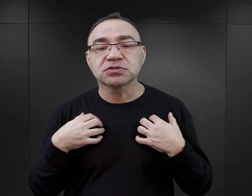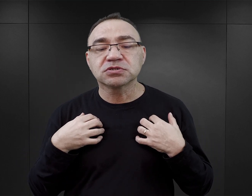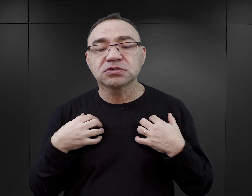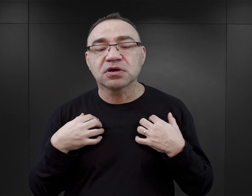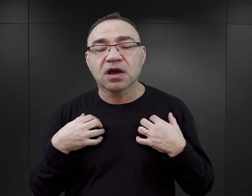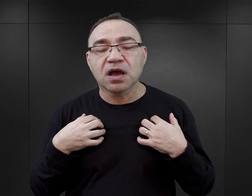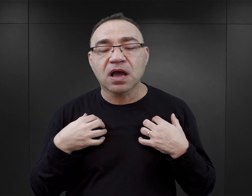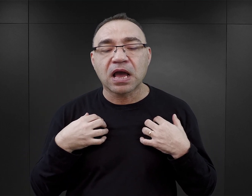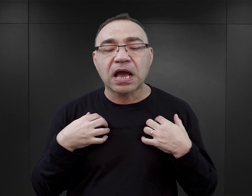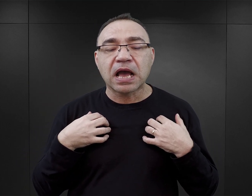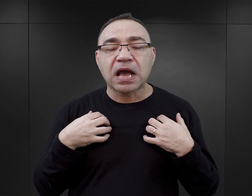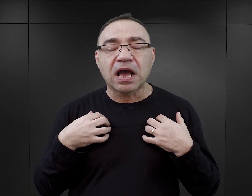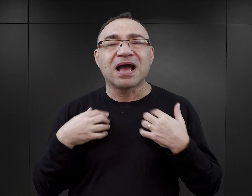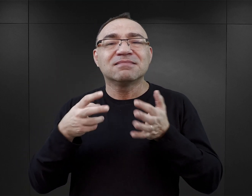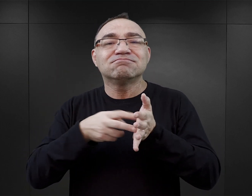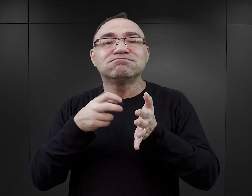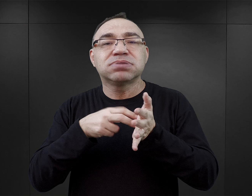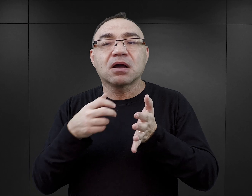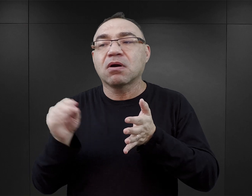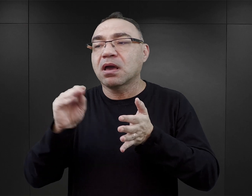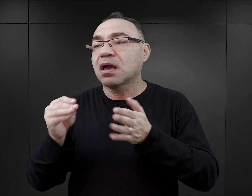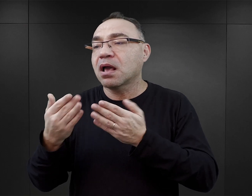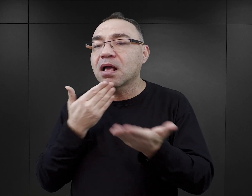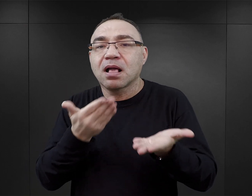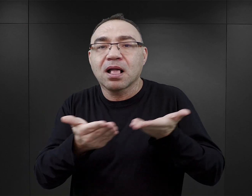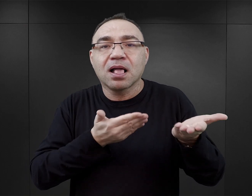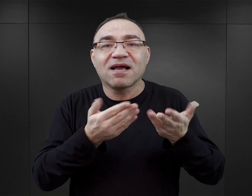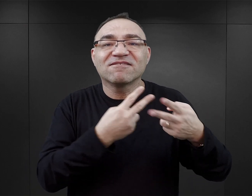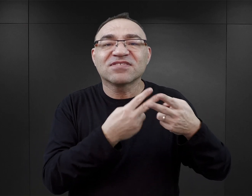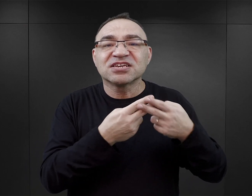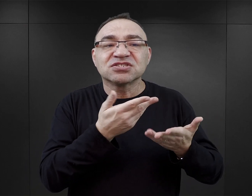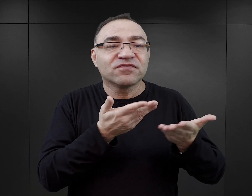Natomiast bardzo często elementem, którego tam brakuje, są relacje międzywięźniarskie.